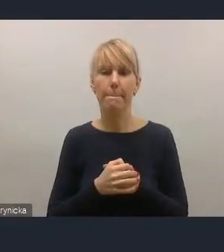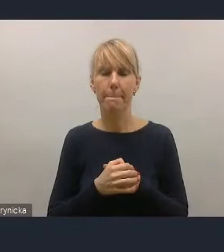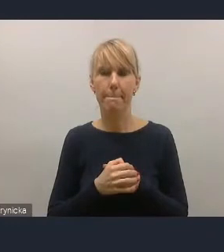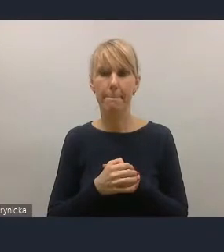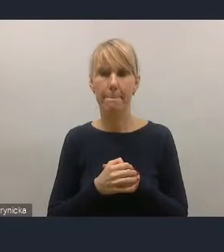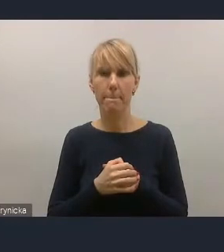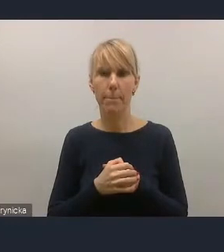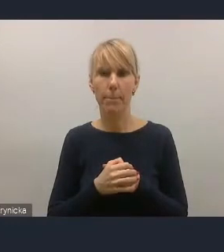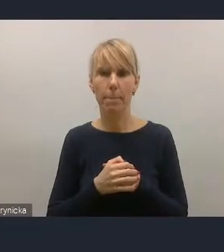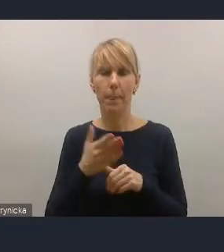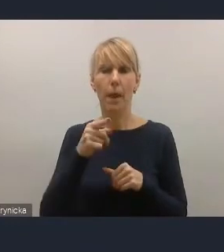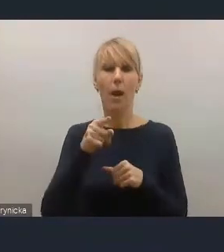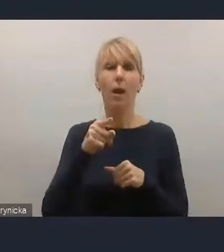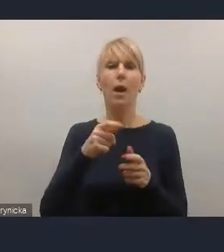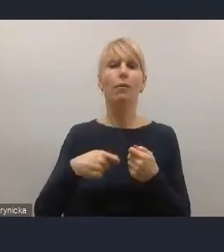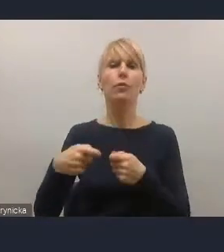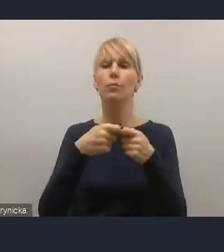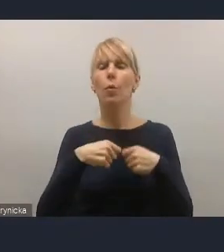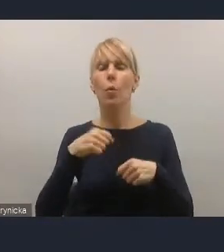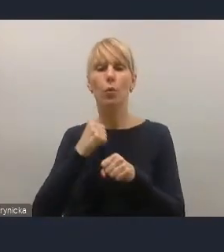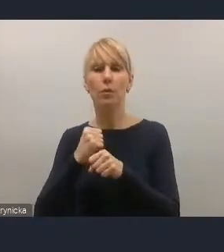współdziałając innymi partnerami z zainteresowanymi.